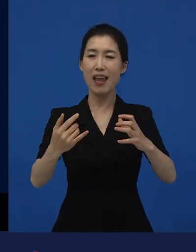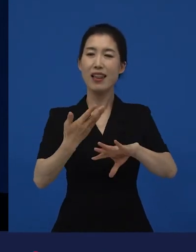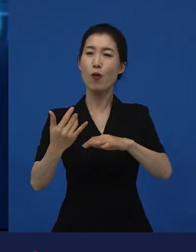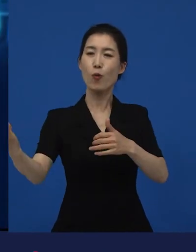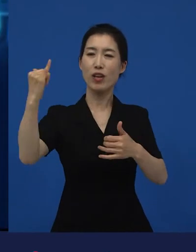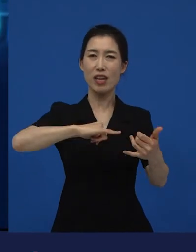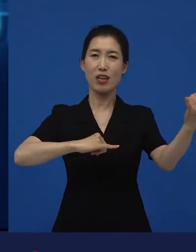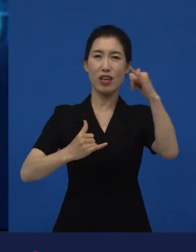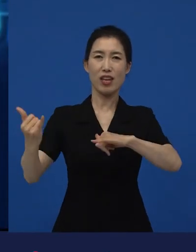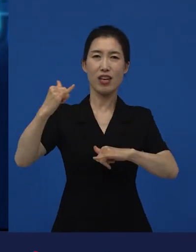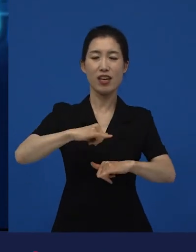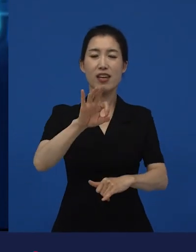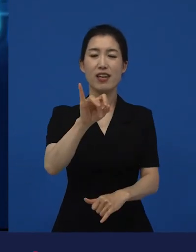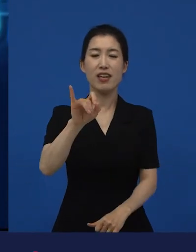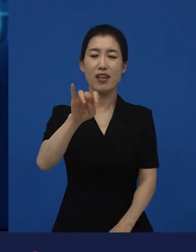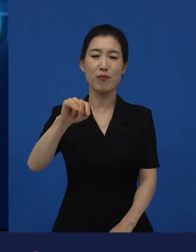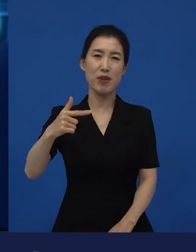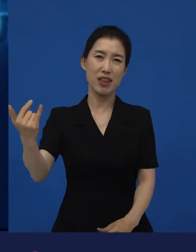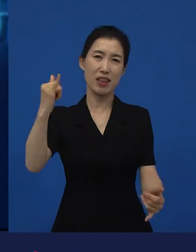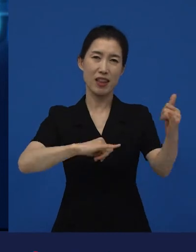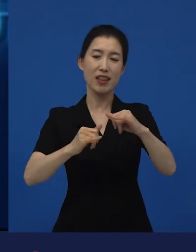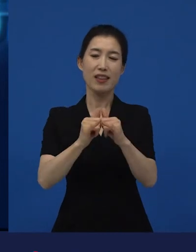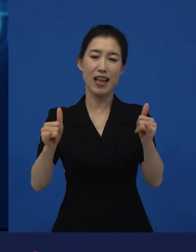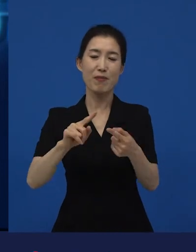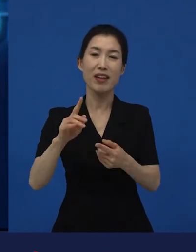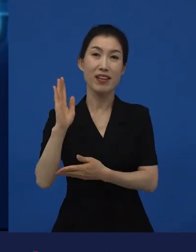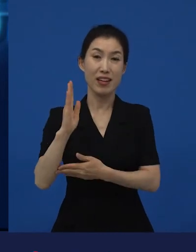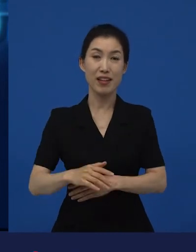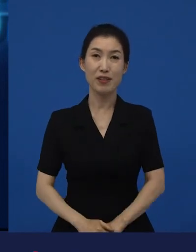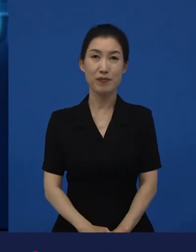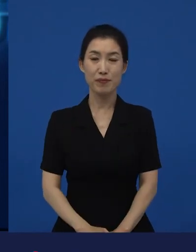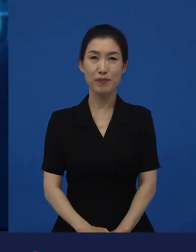그리고 이라고 감독이 영화를